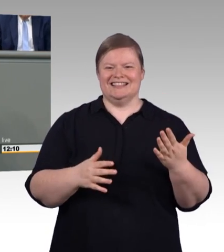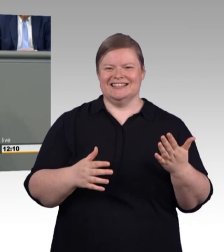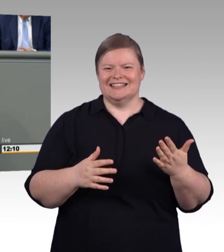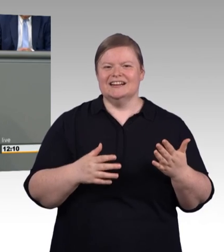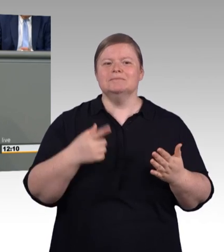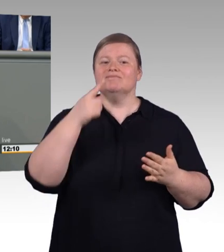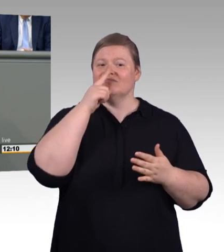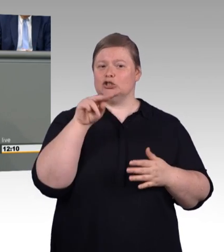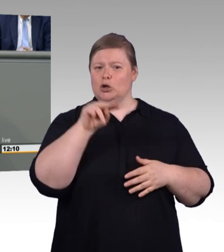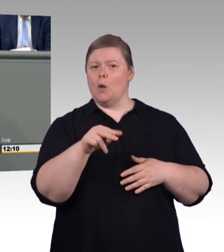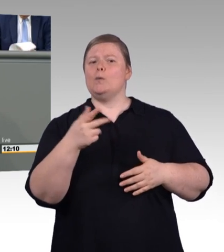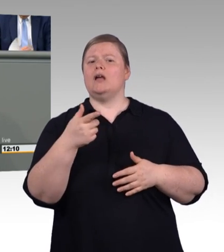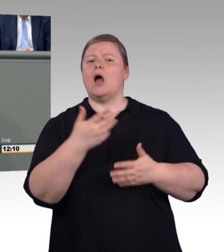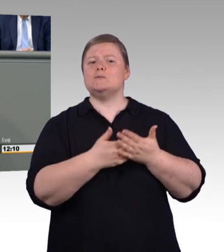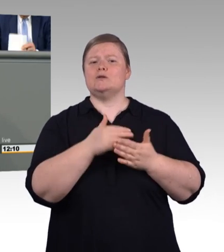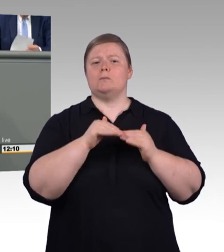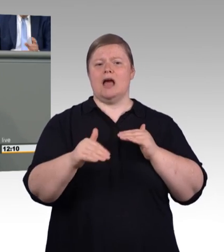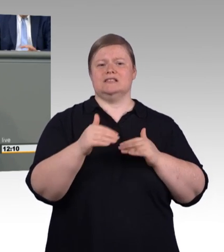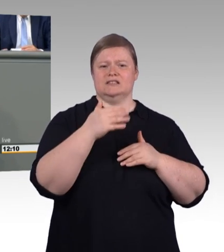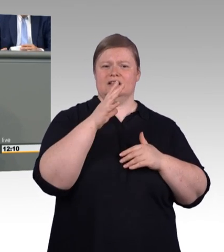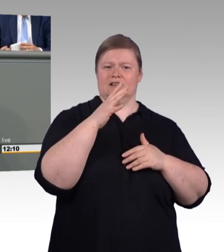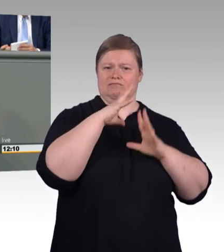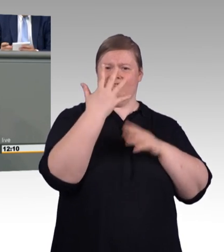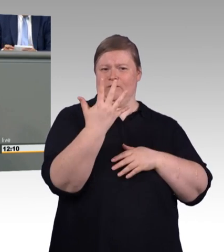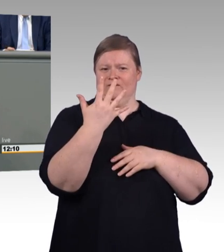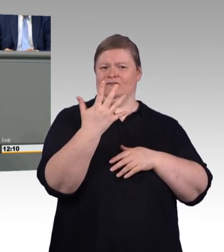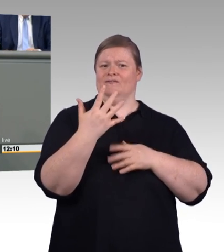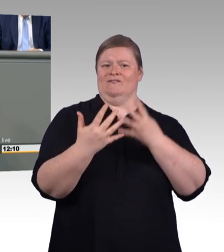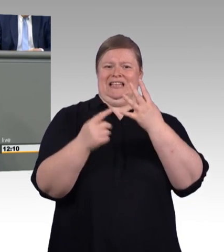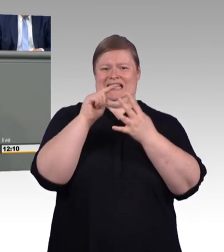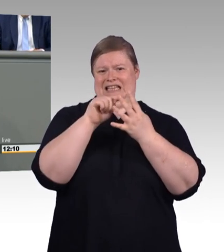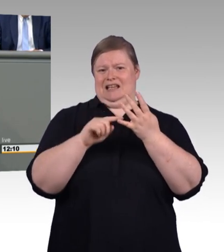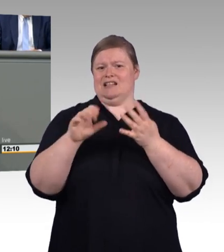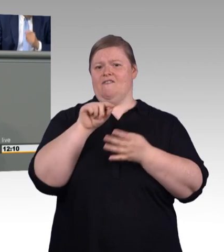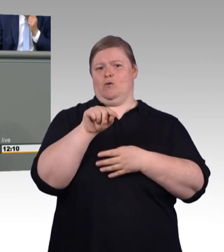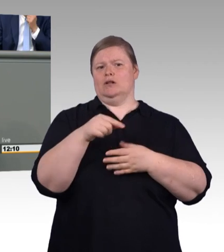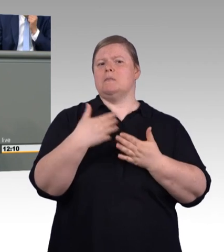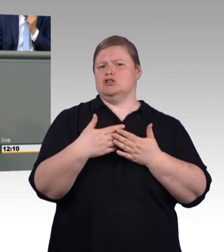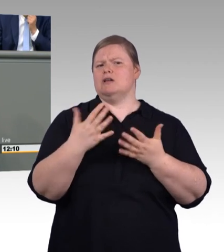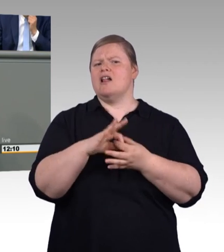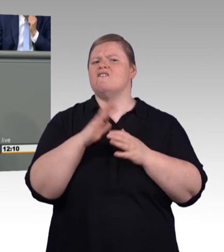Aber auf Seite zehn und jetzt kommt der entscheidende Punkt, warum dass Sie sich nicht zu früh freuen sollten, (Zwischenruf)